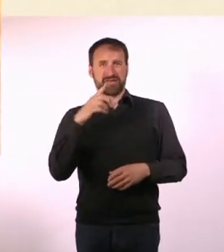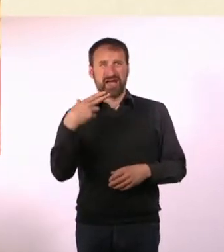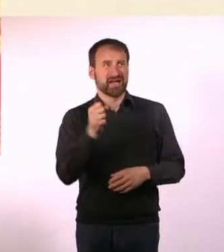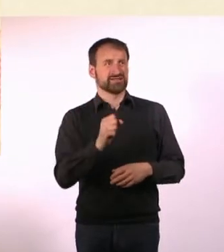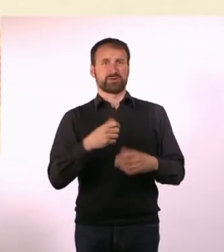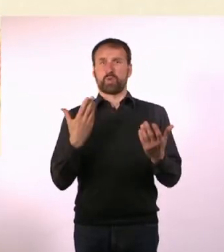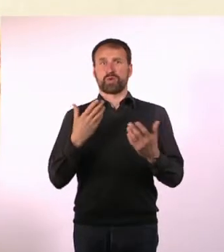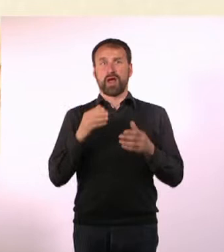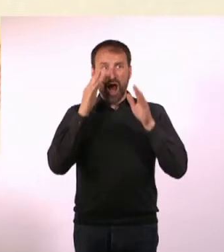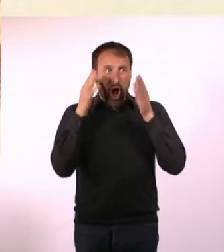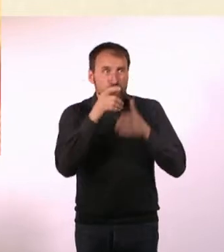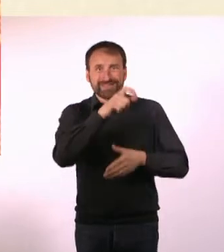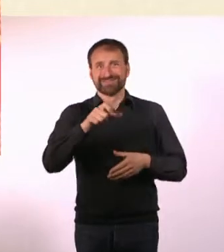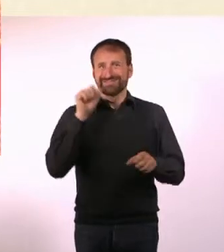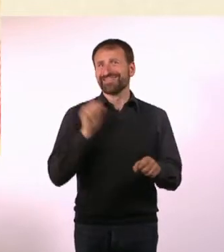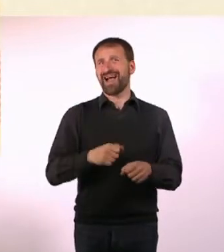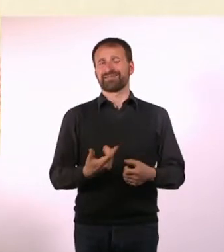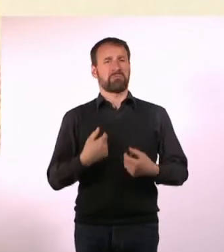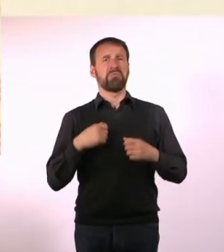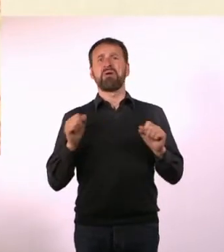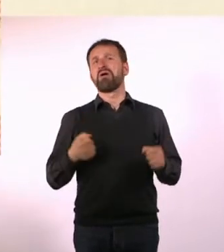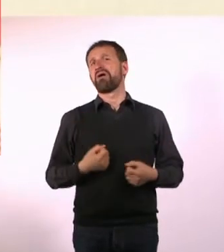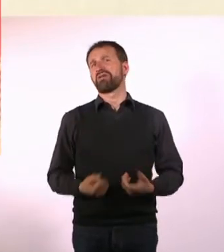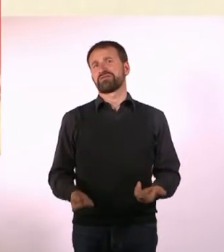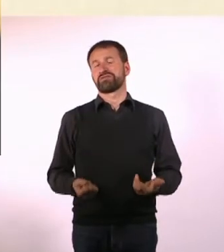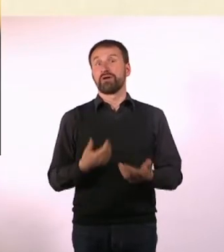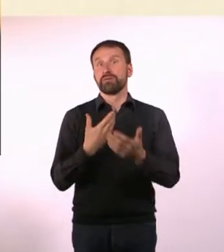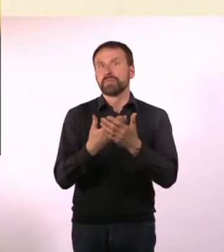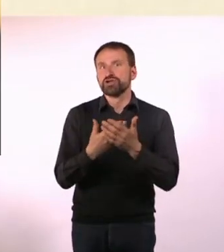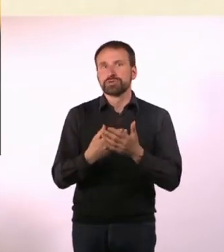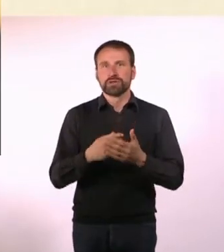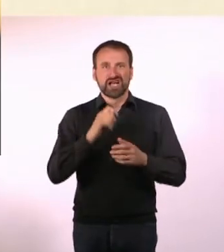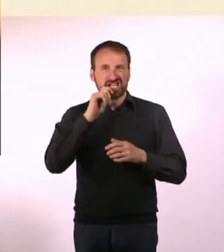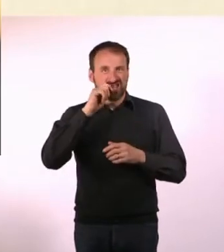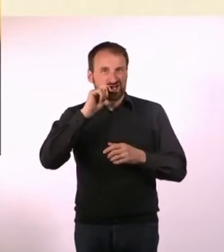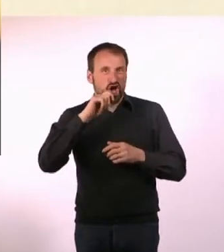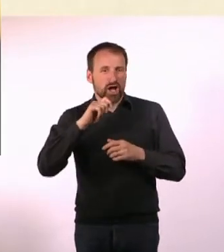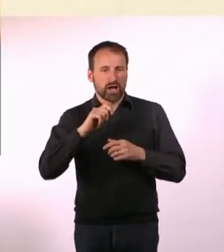* Zahnstocher in wenigen Sekunden zählen, das wäre doch super, wenn er das könnte.* * Aber nein.*